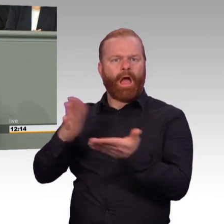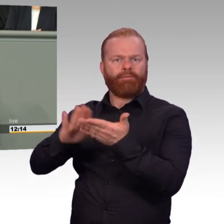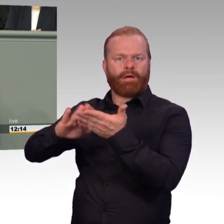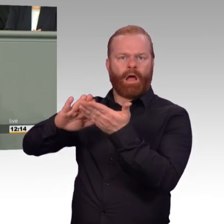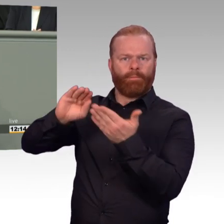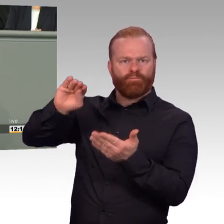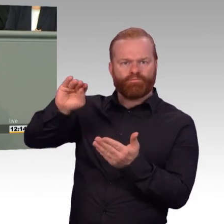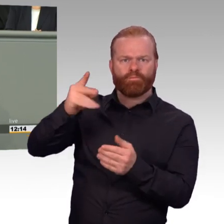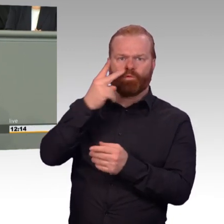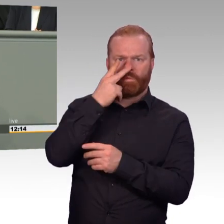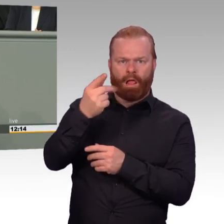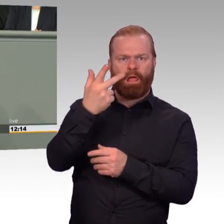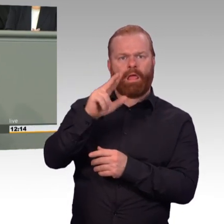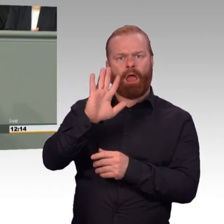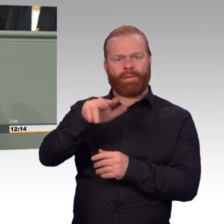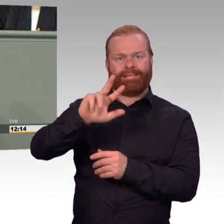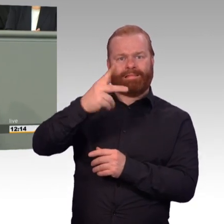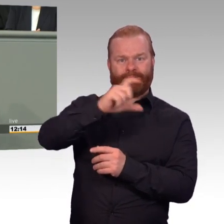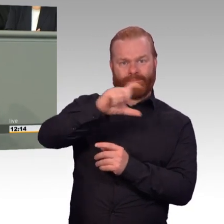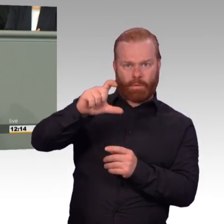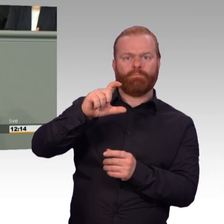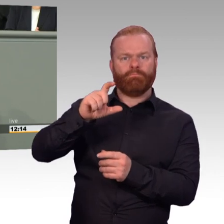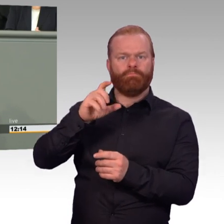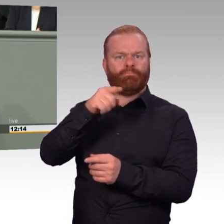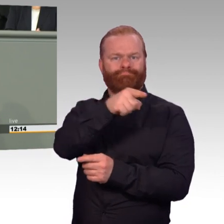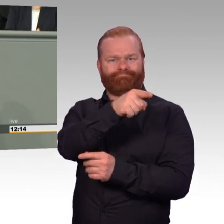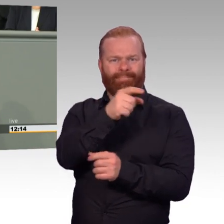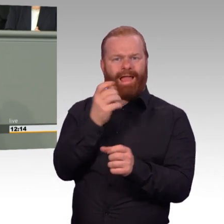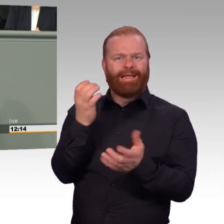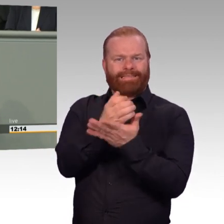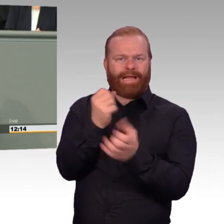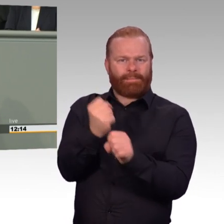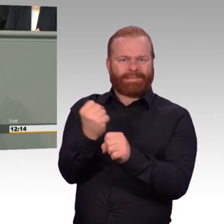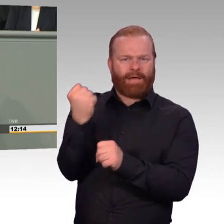zur wöchentlichen Arbeitszeit. Einem Gummiparagrafen, der bei Bedarf